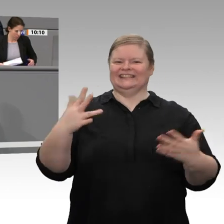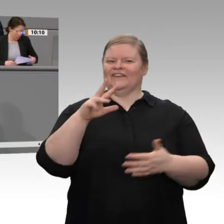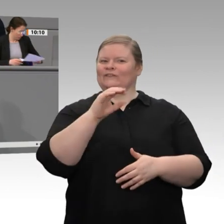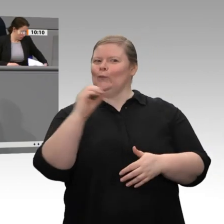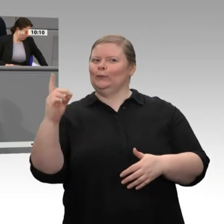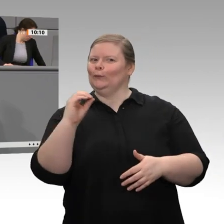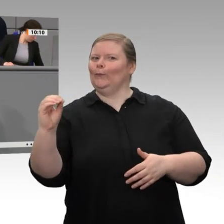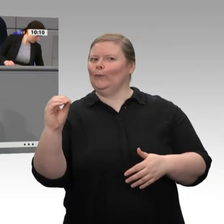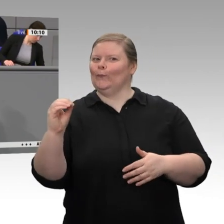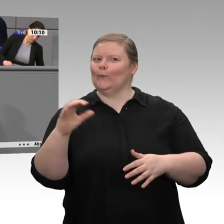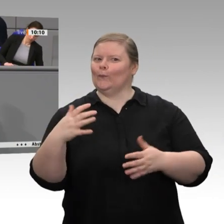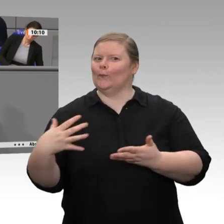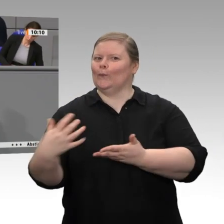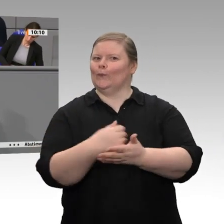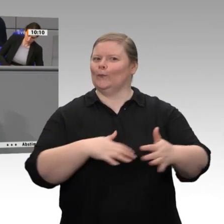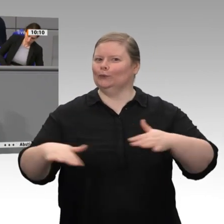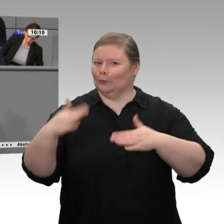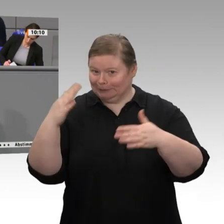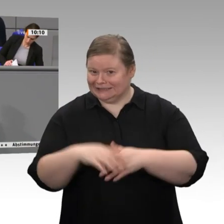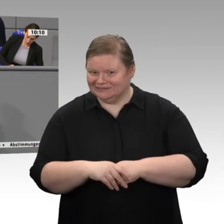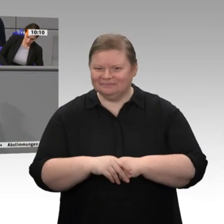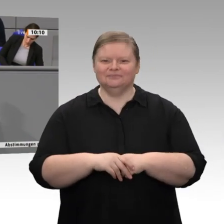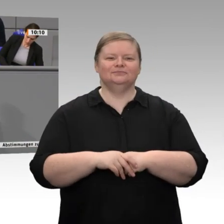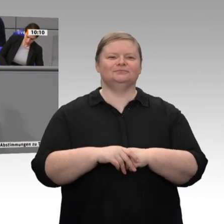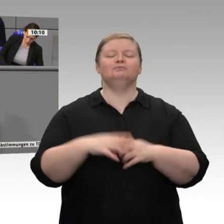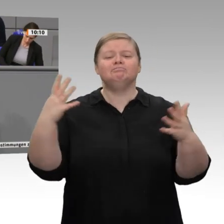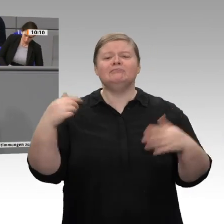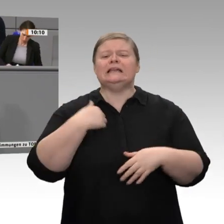über alle anderen zu erheben, was Sie uns ja immer vorwerfen - und